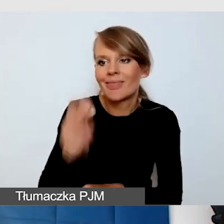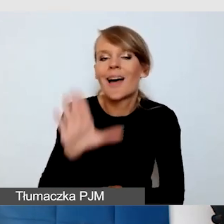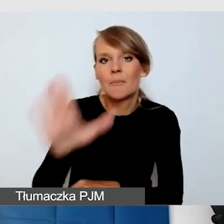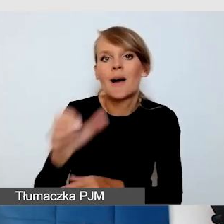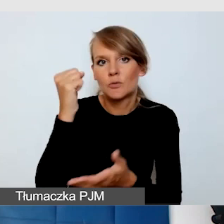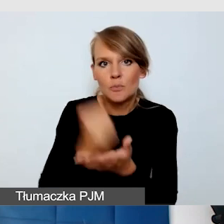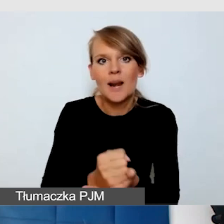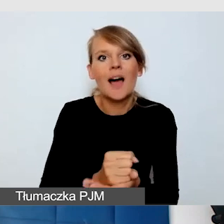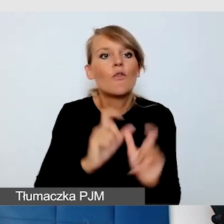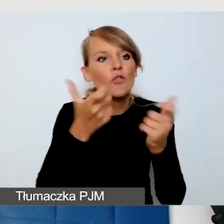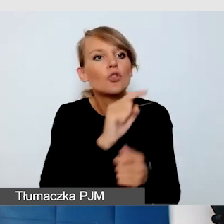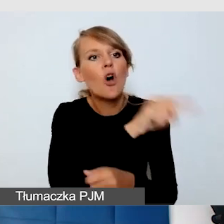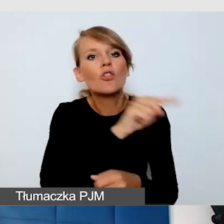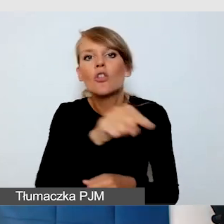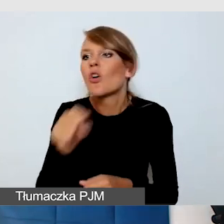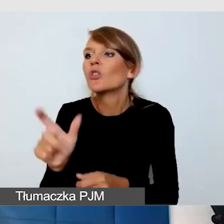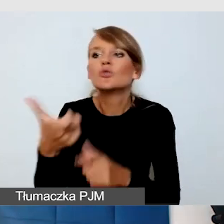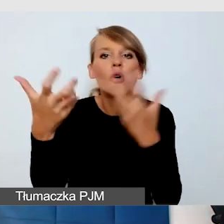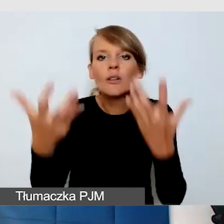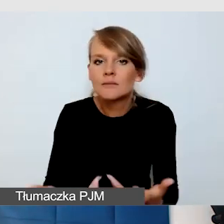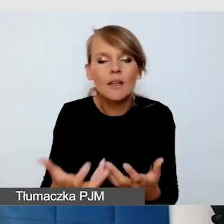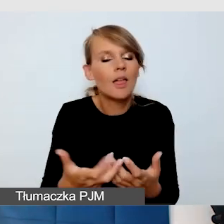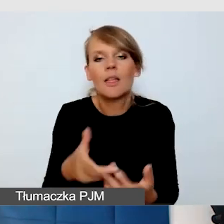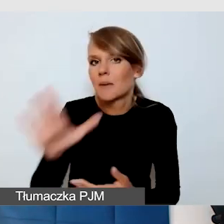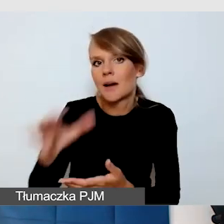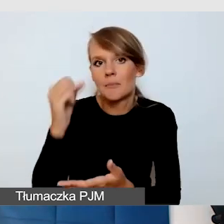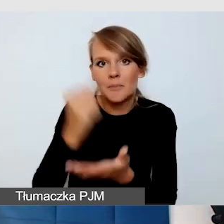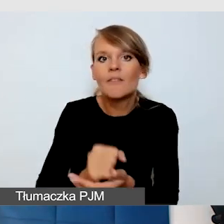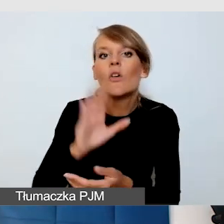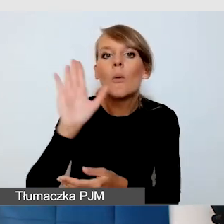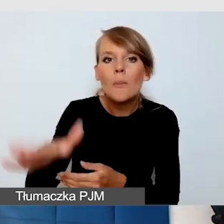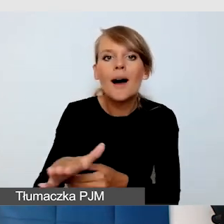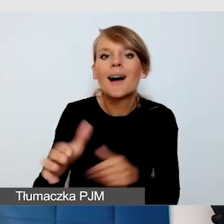i na wszystkich innych wydarzeniach akademickich korzystać ze swojego tłumacza języka migowego,